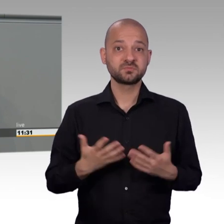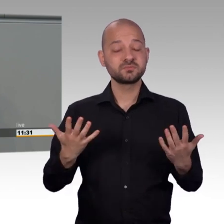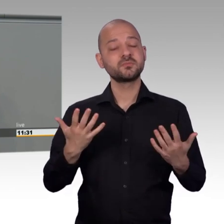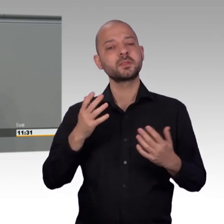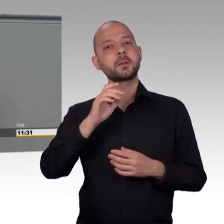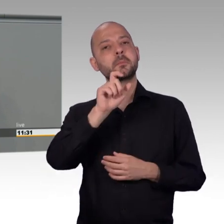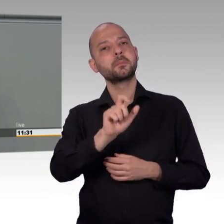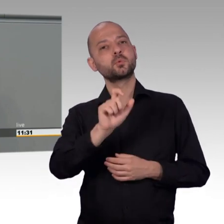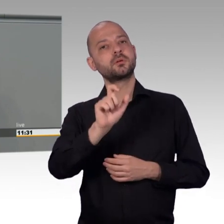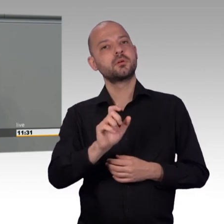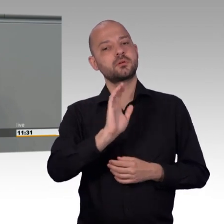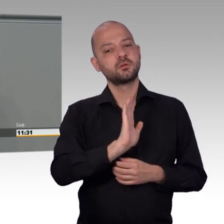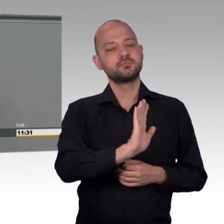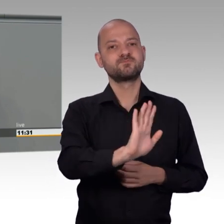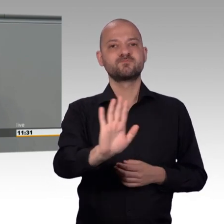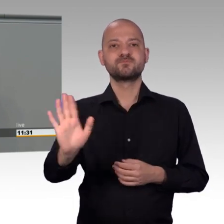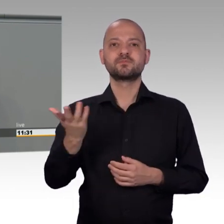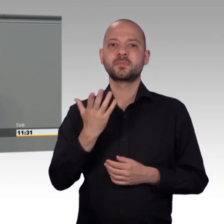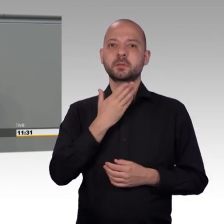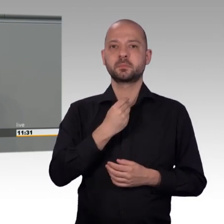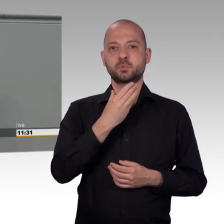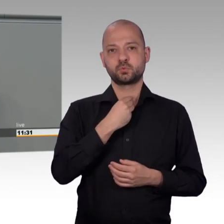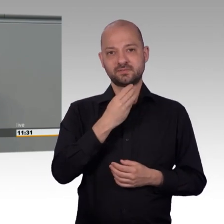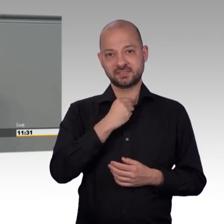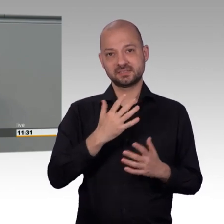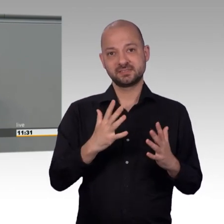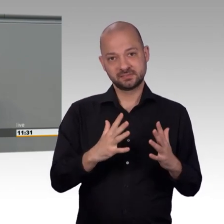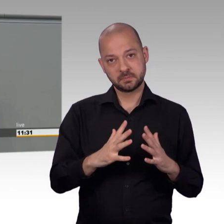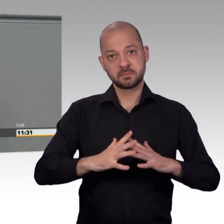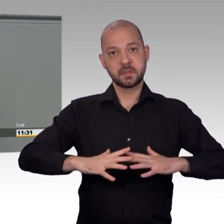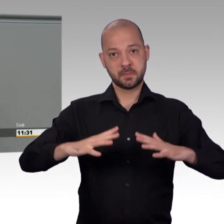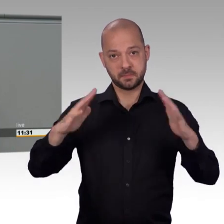Der Petitionsausschuss wird aus unterschiedlichen Gründen... Es geht nicht, es tut mir Leid.